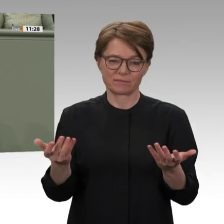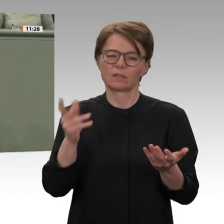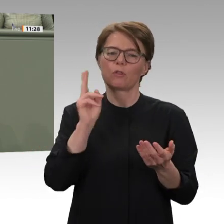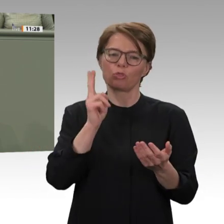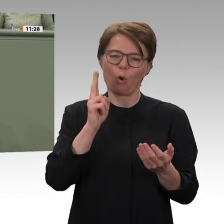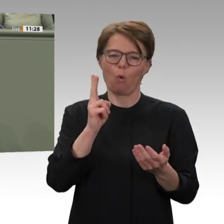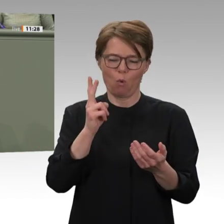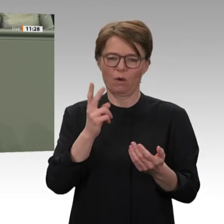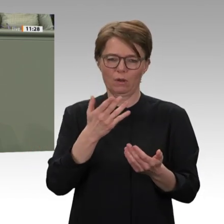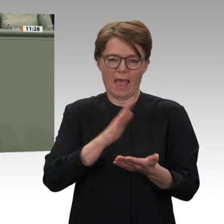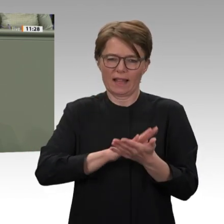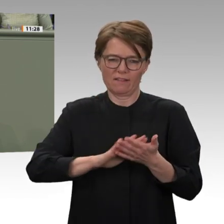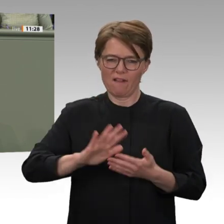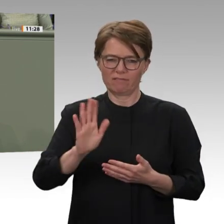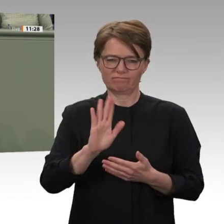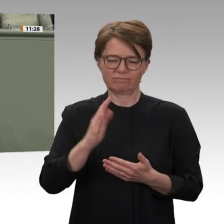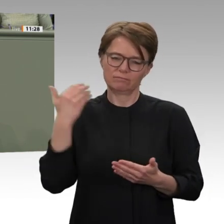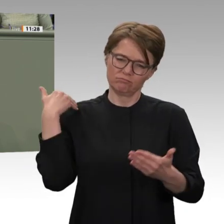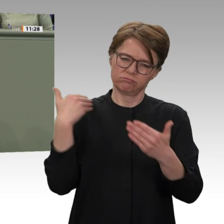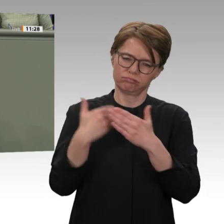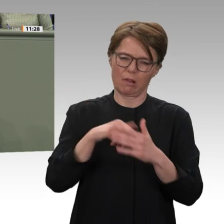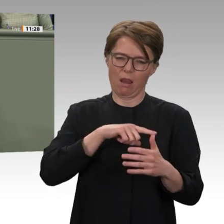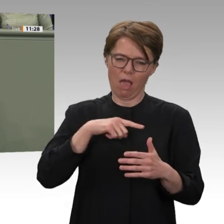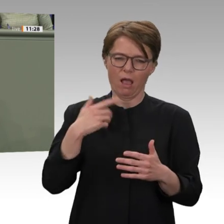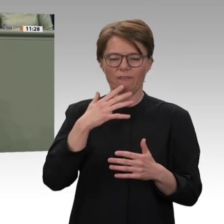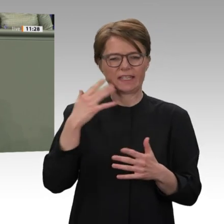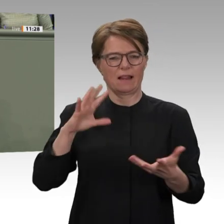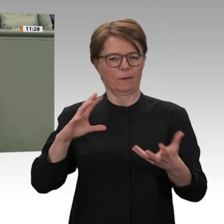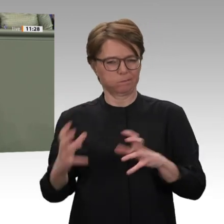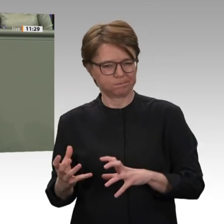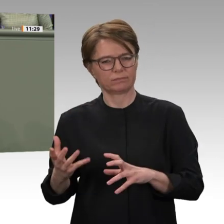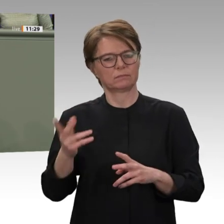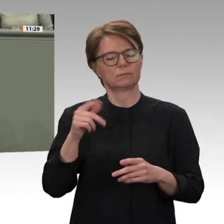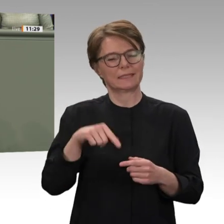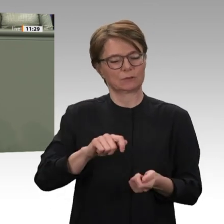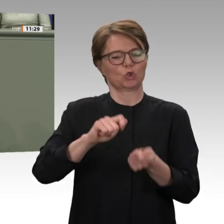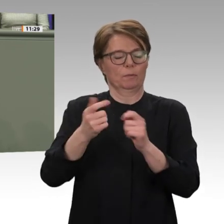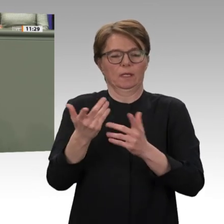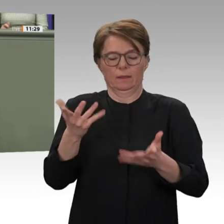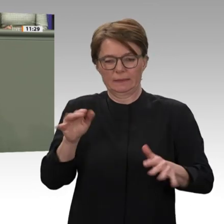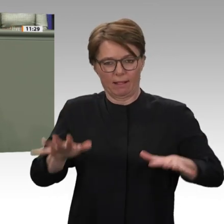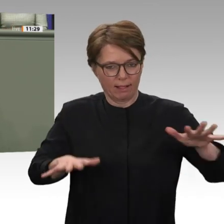ein Erbe der Baschir-Zeit. All das stellt die noch sehr junge Demokratiebewegung